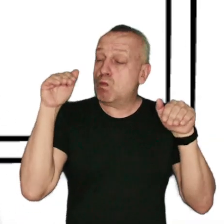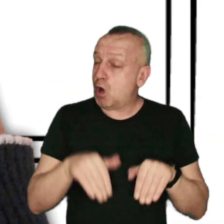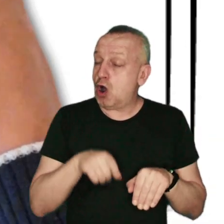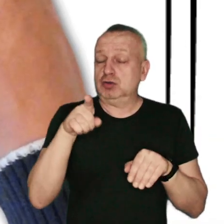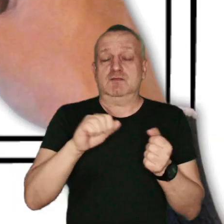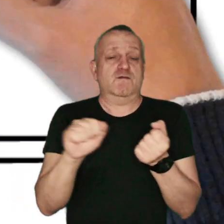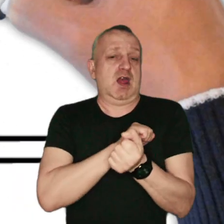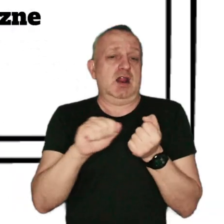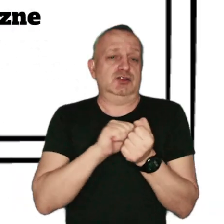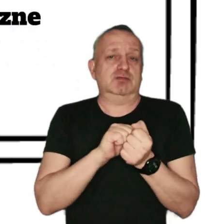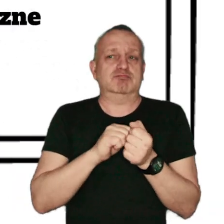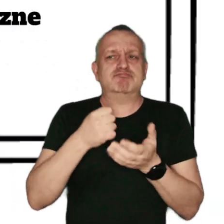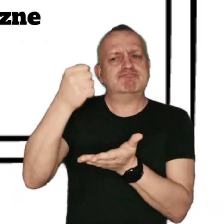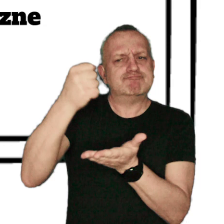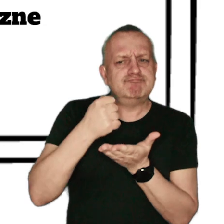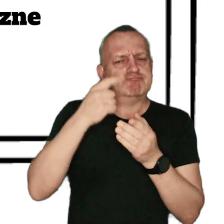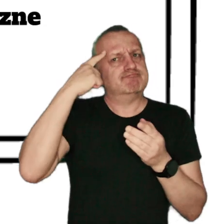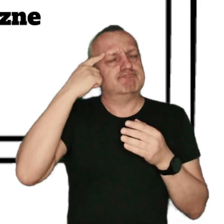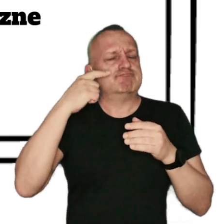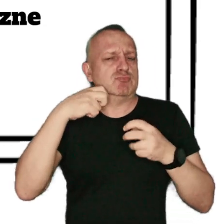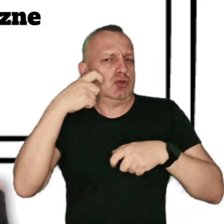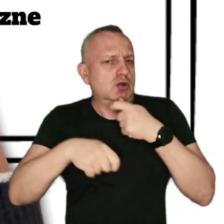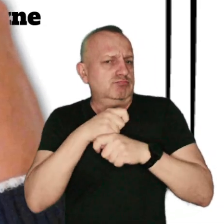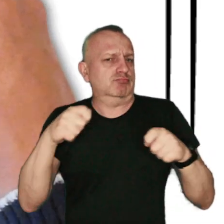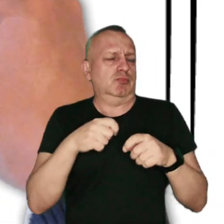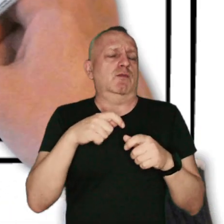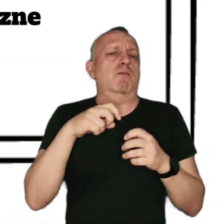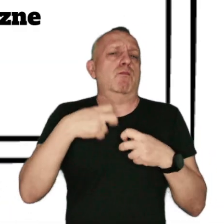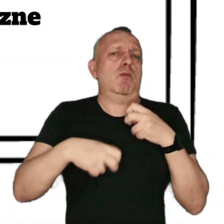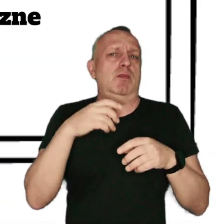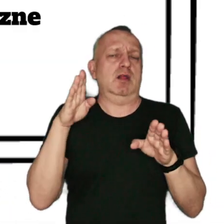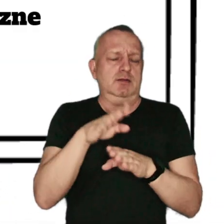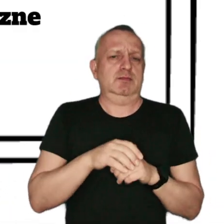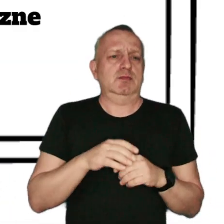stosując inwestycje i rozwiązania ekologiczne ograniczające niską emisję.